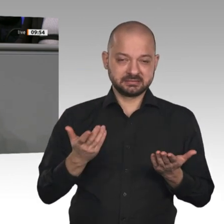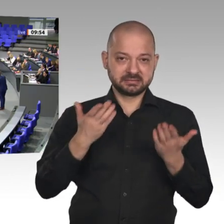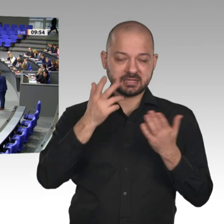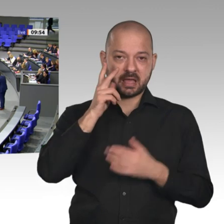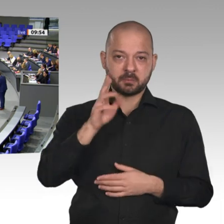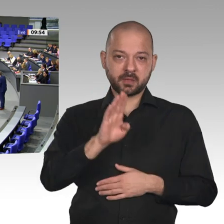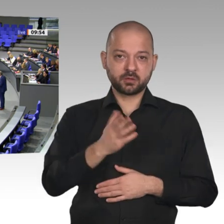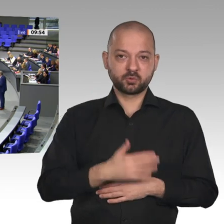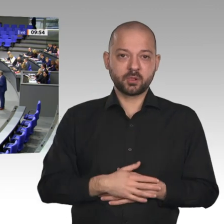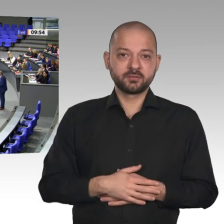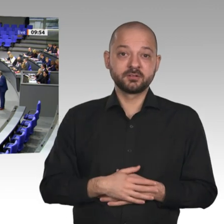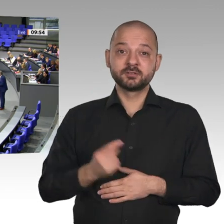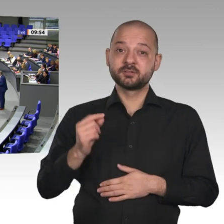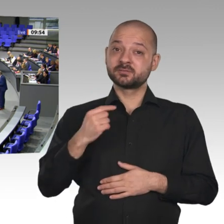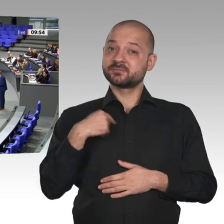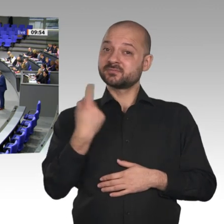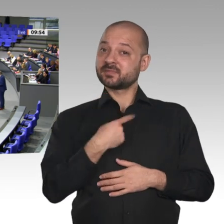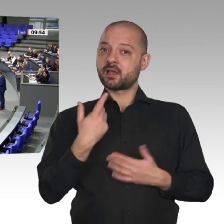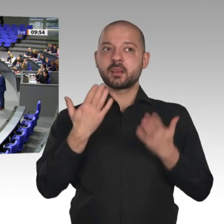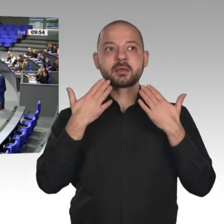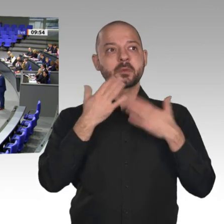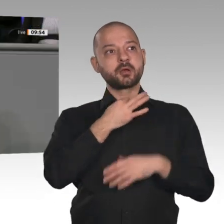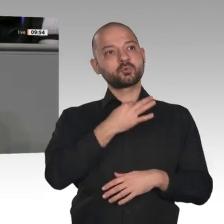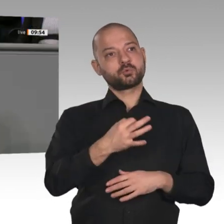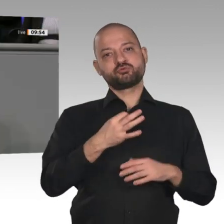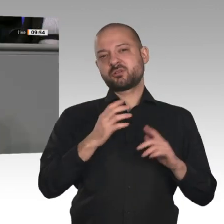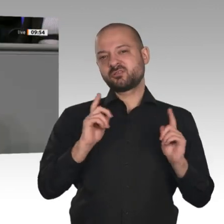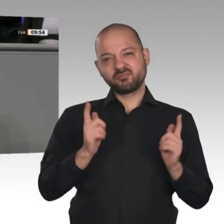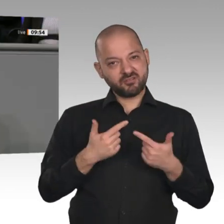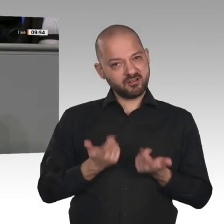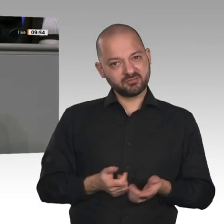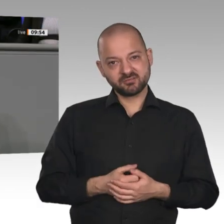haben wir nicht einen Klimanotstand, sondern einen ausgemachten Bildungsnotstand. Jetzt